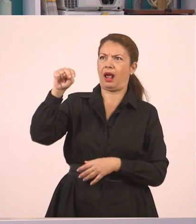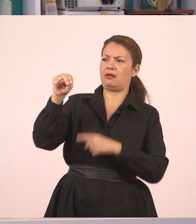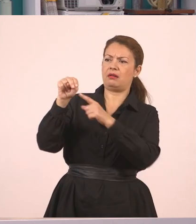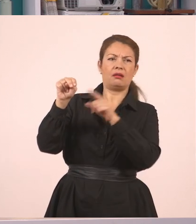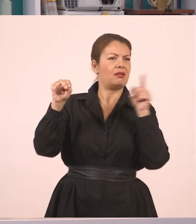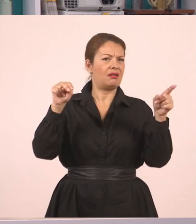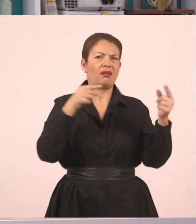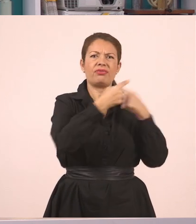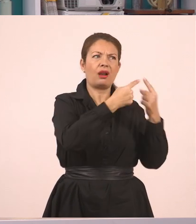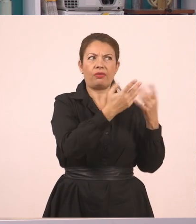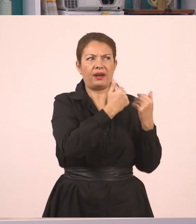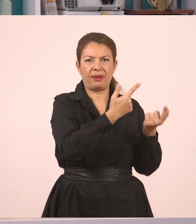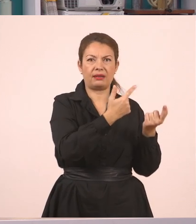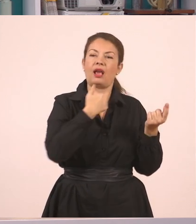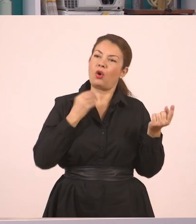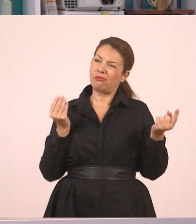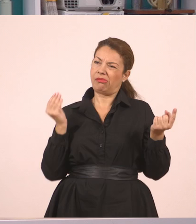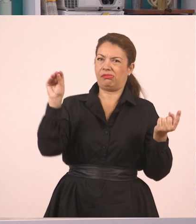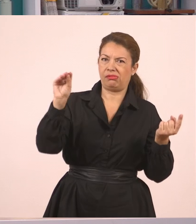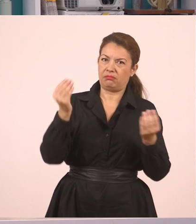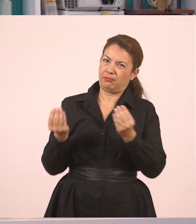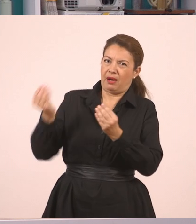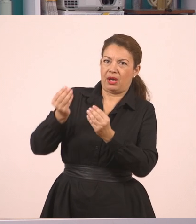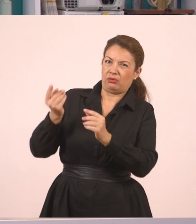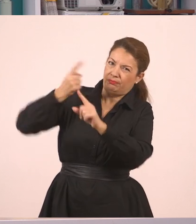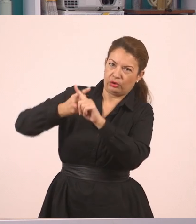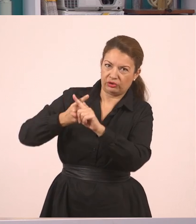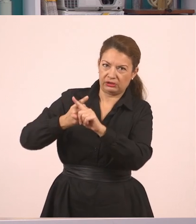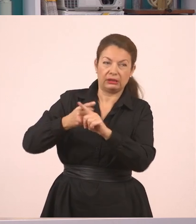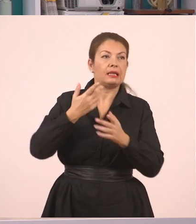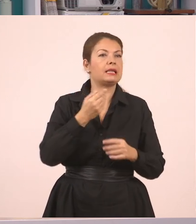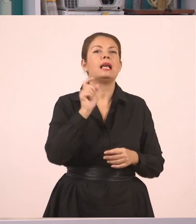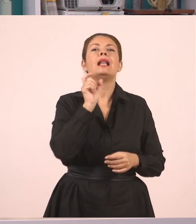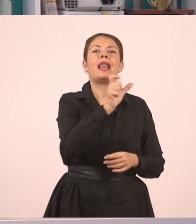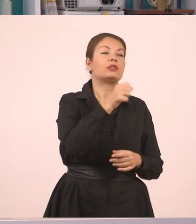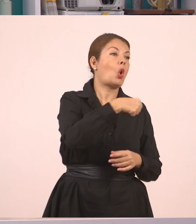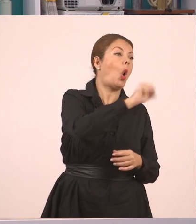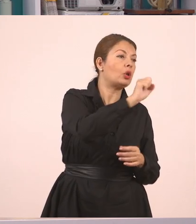Επίσης έβαλα το "απαντήσαμε αρνητικά". Έτσι για να διευκολύνω το λόγο μου, παιδιά,